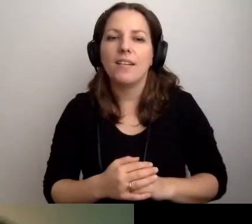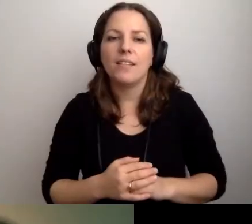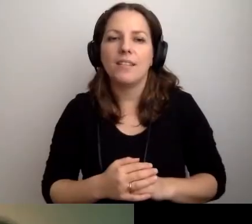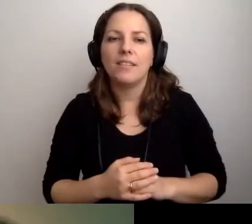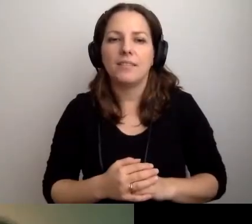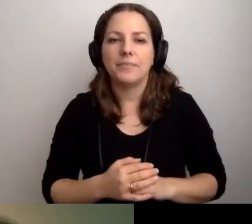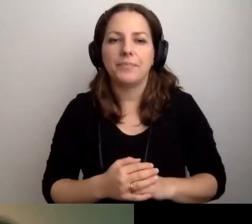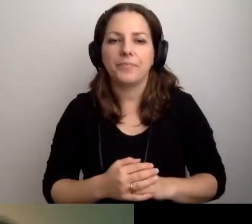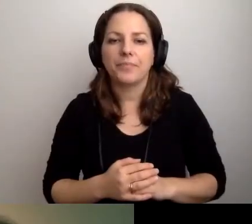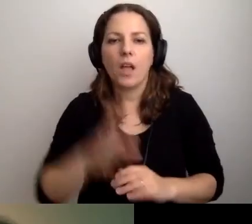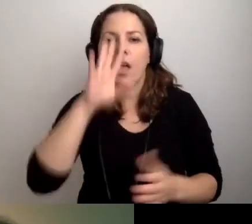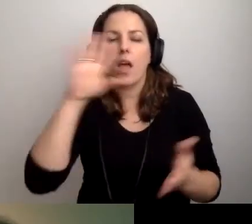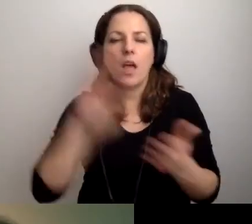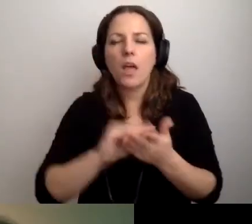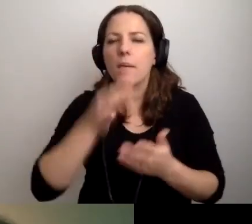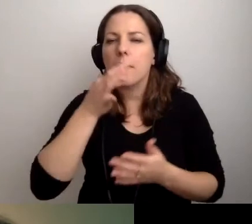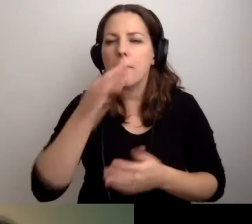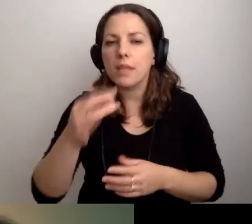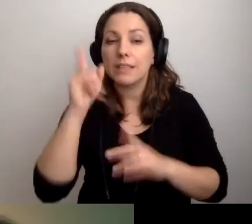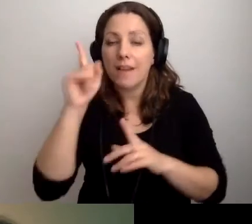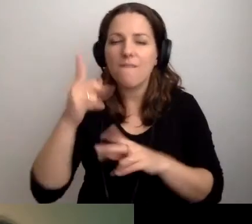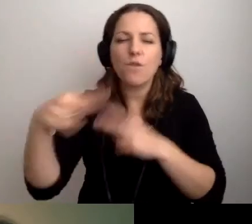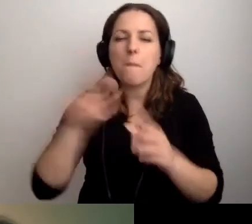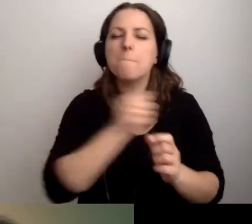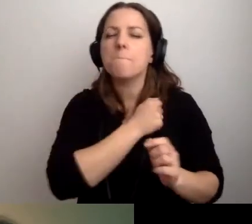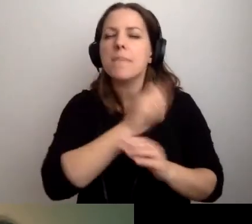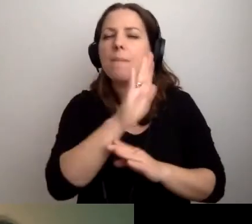MAŁGORZATA: Jeszcze raz zapytam, zanim wrócimy do biblioteki.